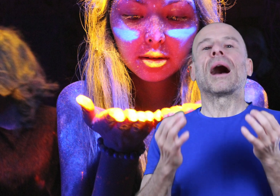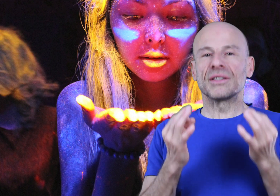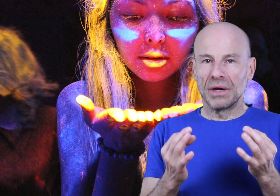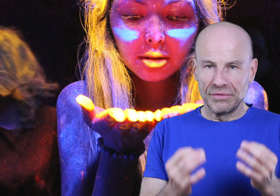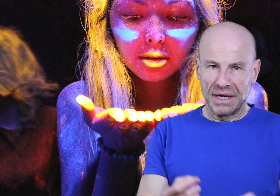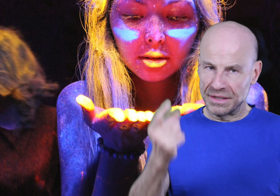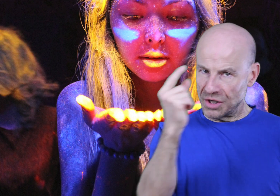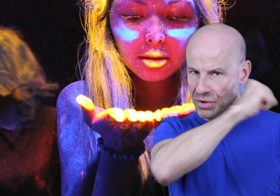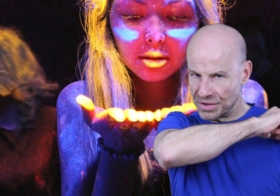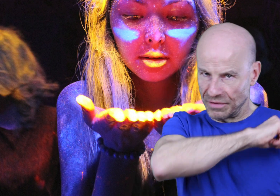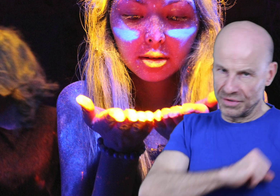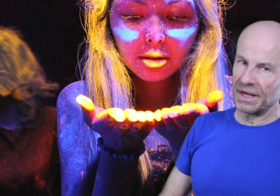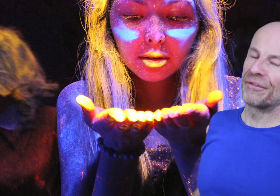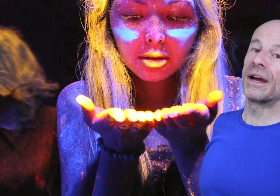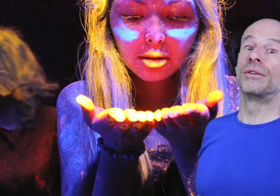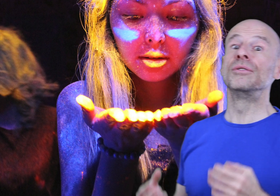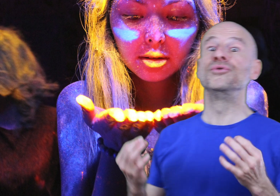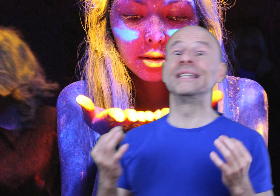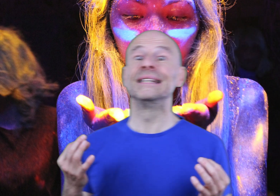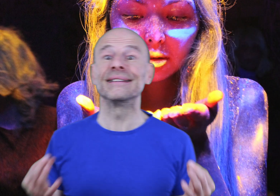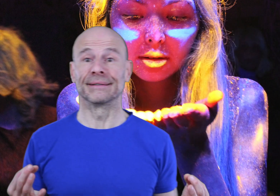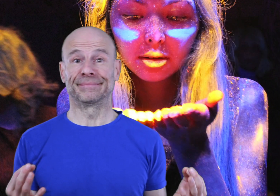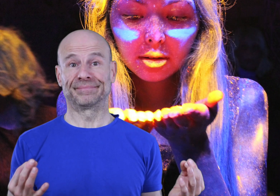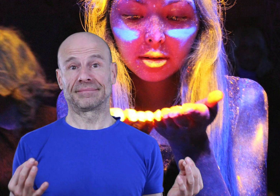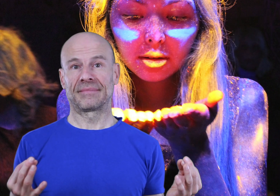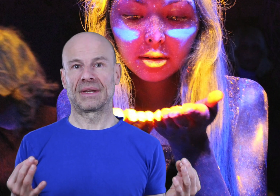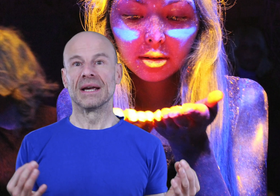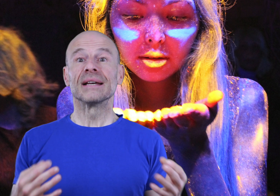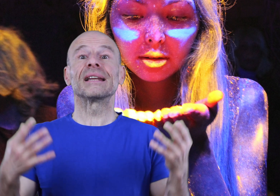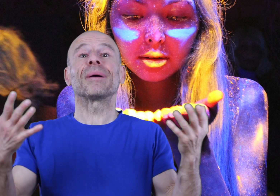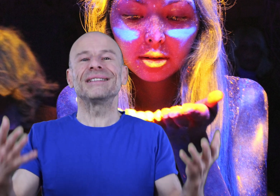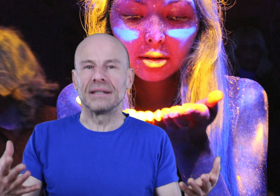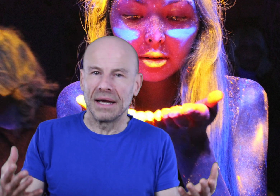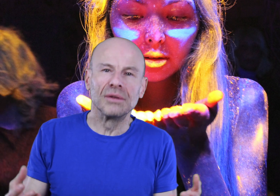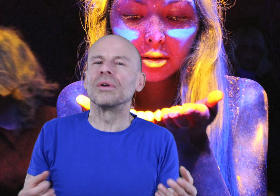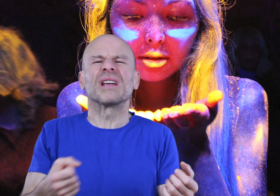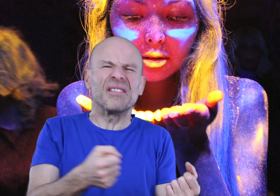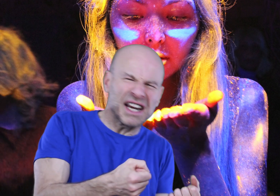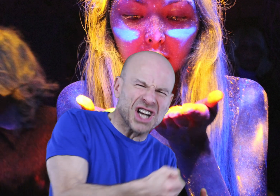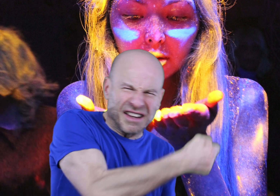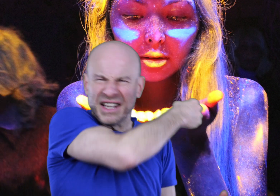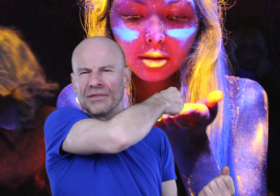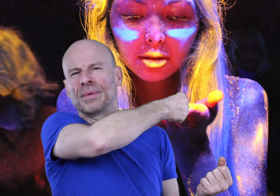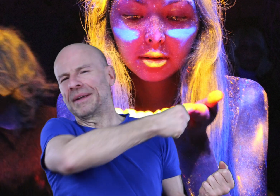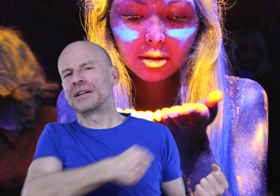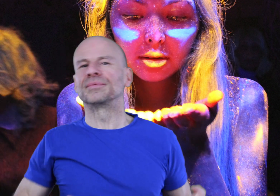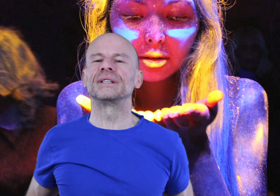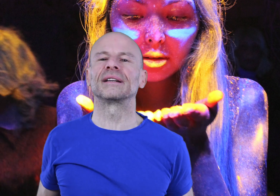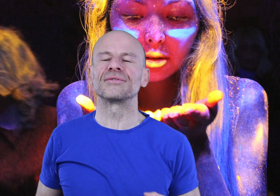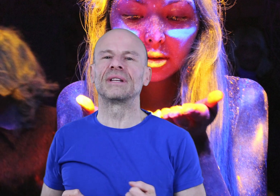Rassurez-vous, la seule chose que vous aurez à faire est de l’utiliser. C’est la pratique et non le travail acharné qui vous permettra d’obtenir des résultats